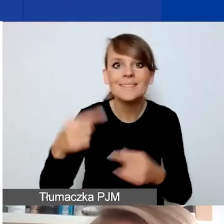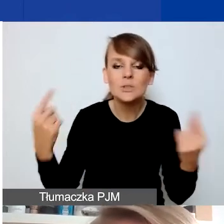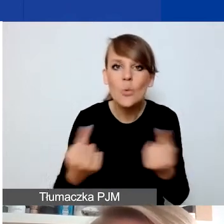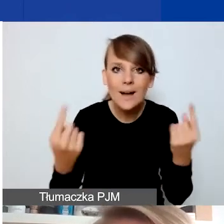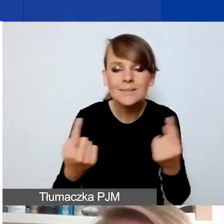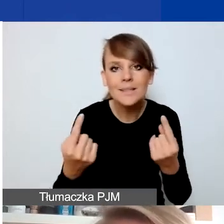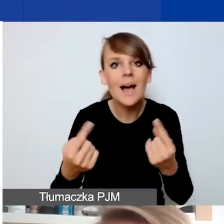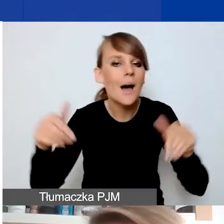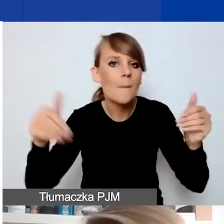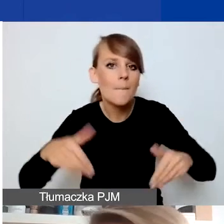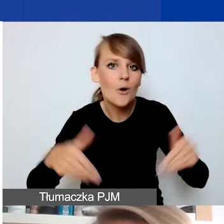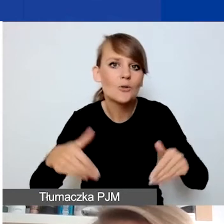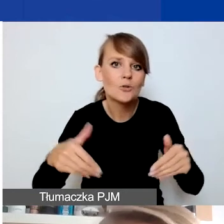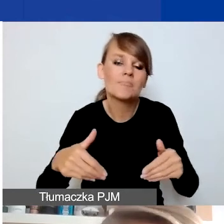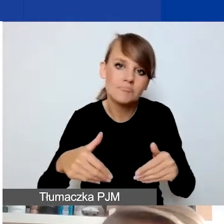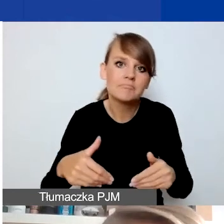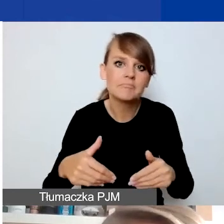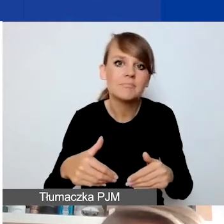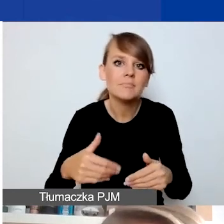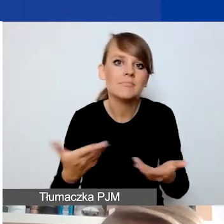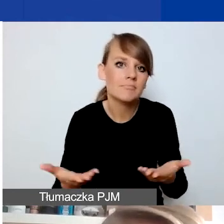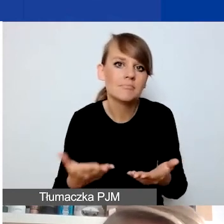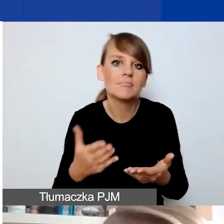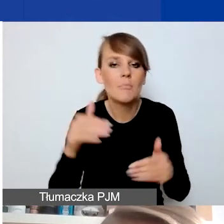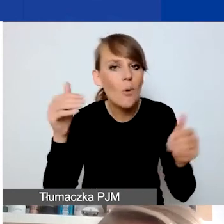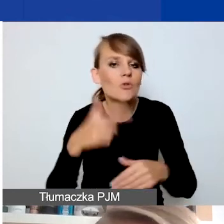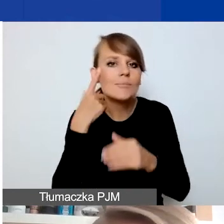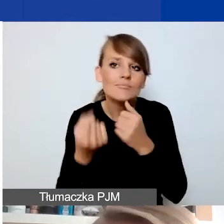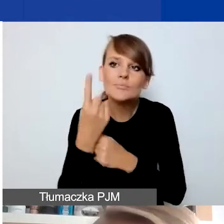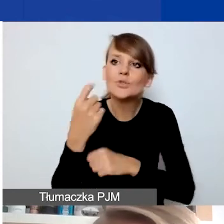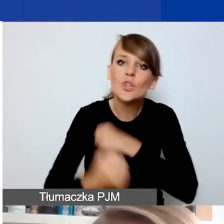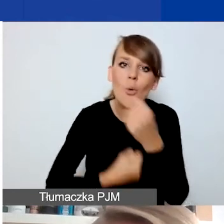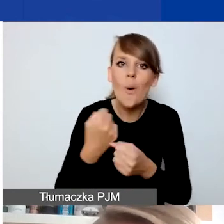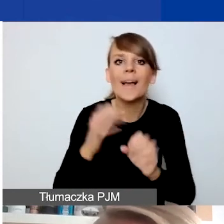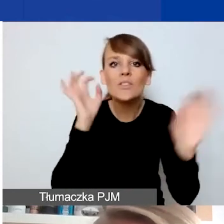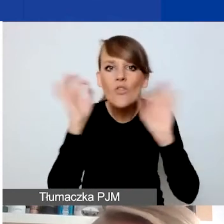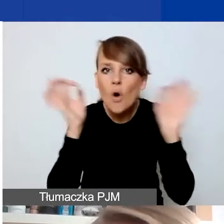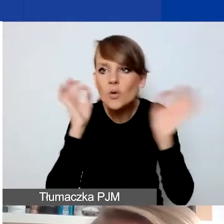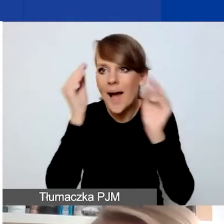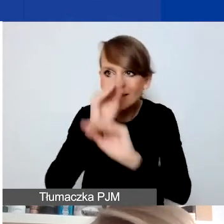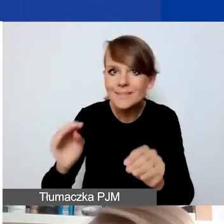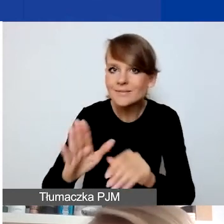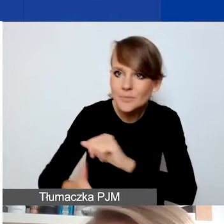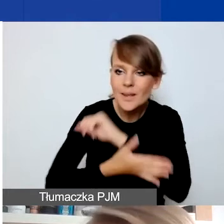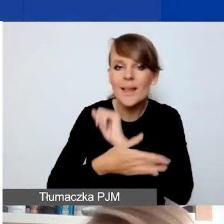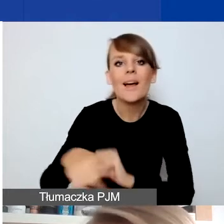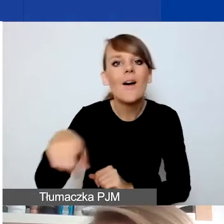w której być może należałoby czy można by wymyślić działania informacyjne, wspierające, by osoby, których ta zmiana dotyczy,